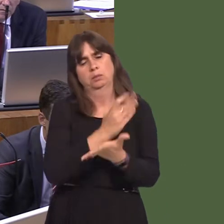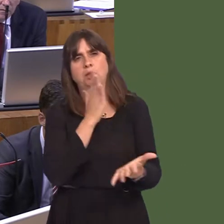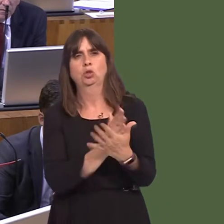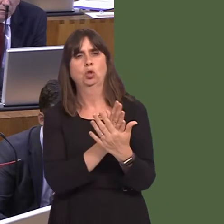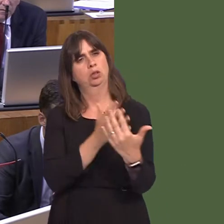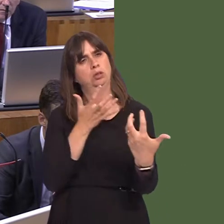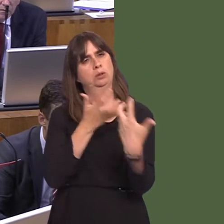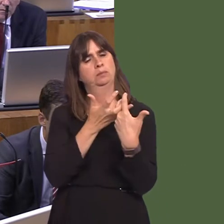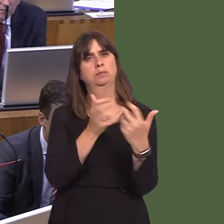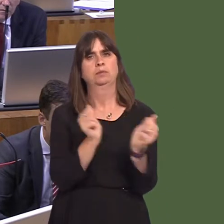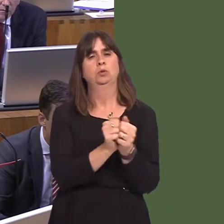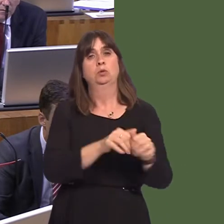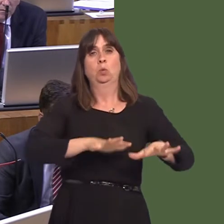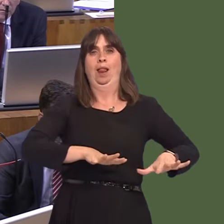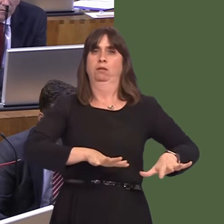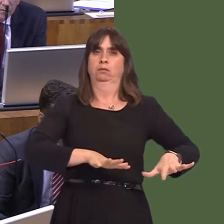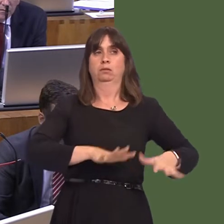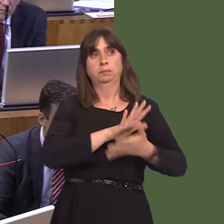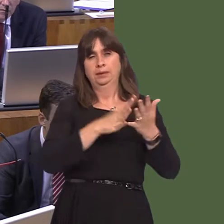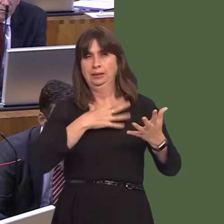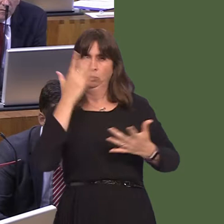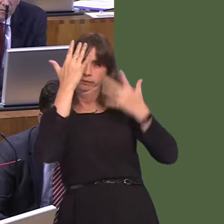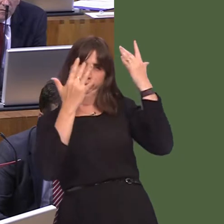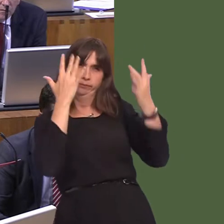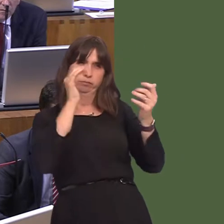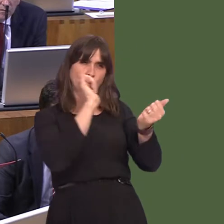for the needs of Wales. That, to my mind, includes looking at different types of prisons,